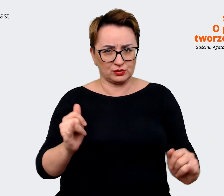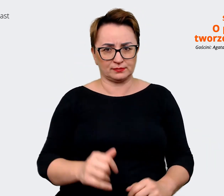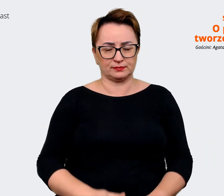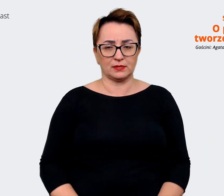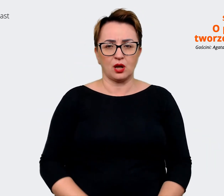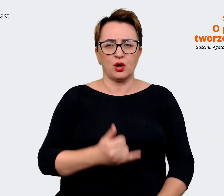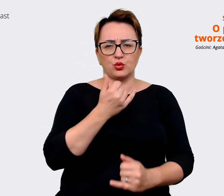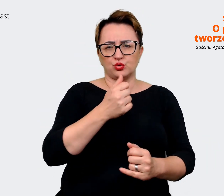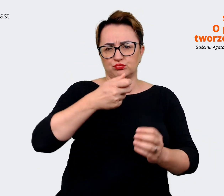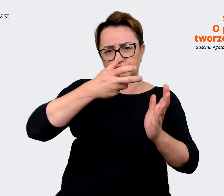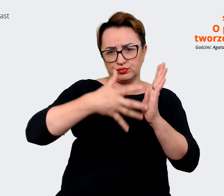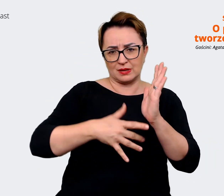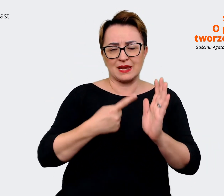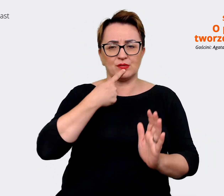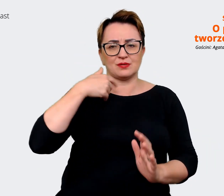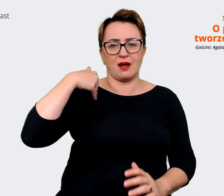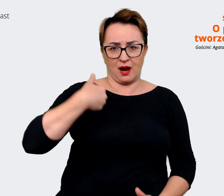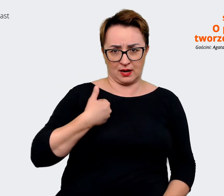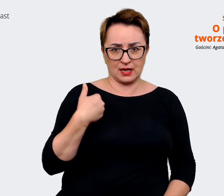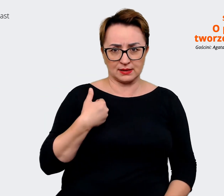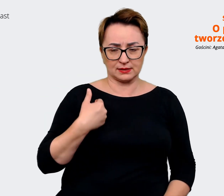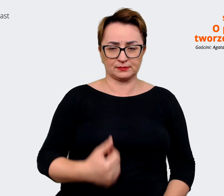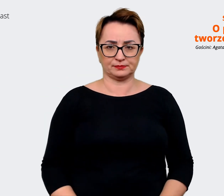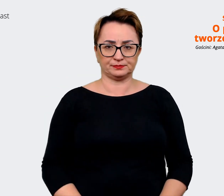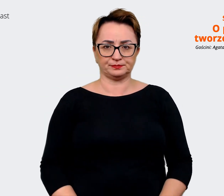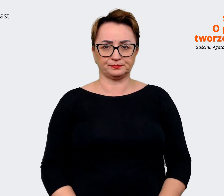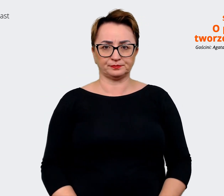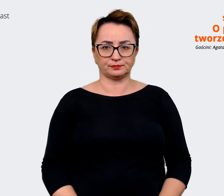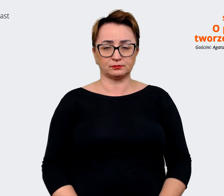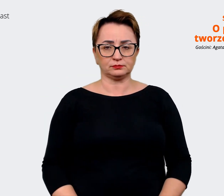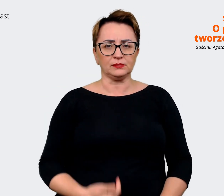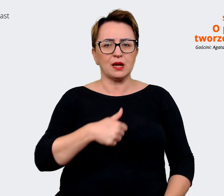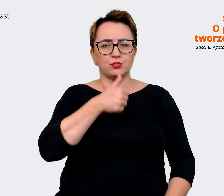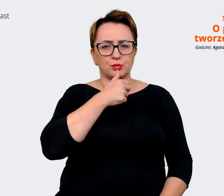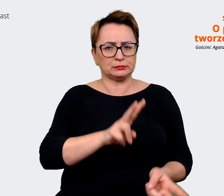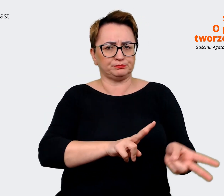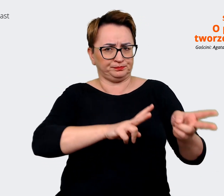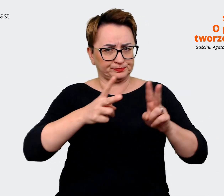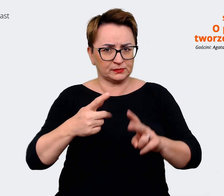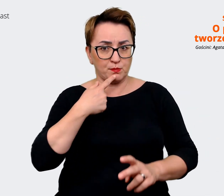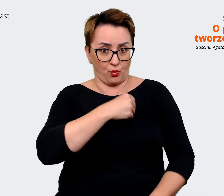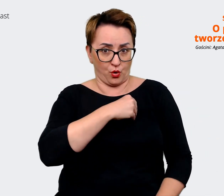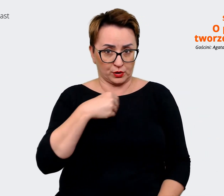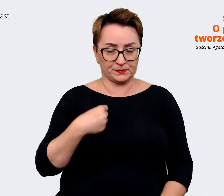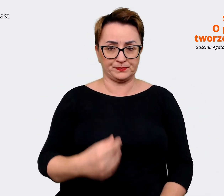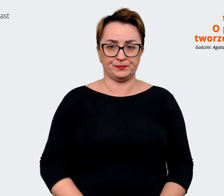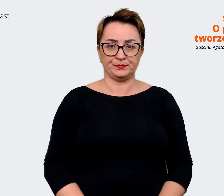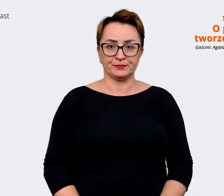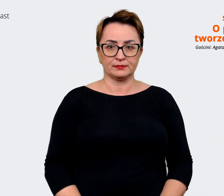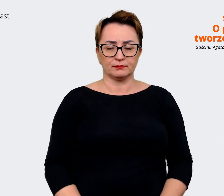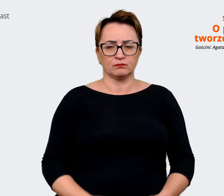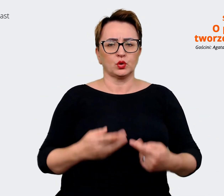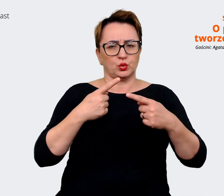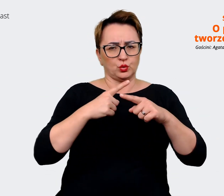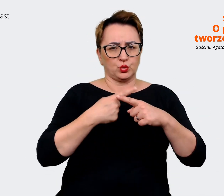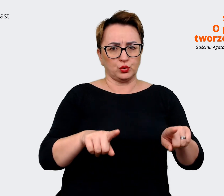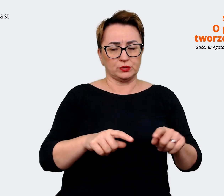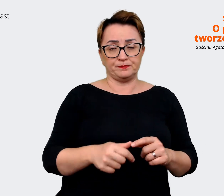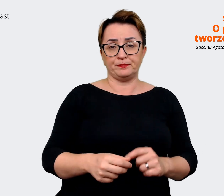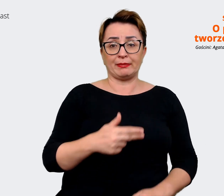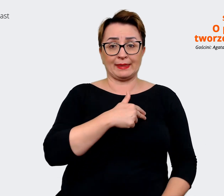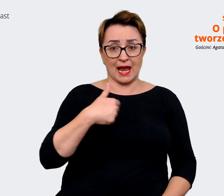może coś mogę spróbować przetłumaczyć. Możemy tak w skrócie powiedzieć, że nasz przekaz opiera się